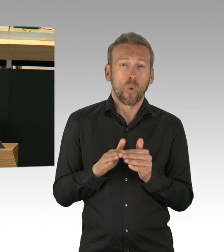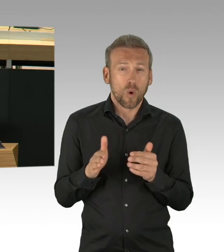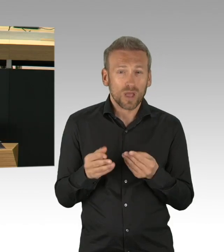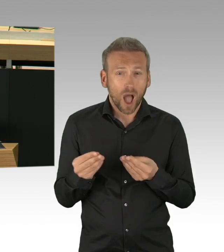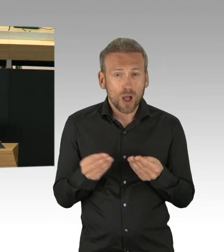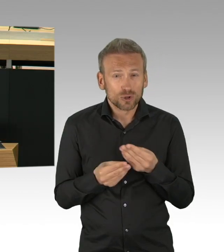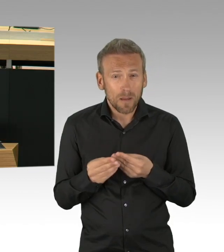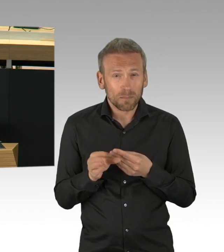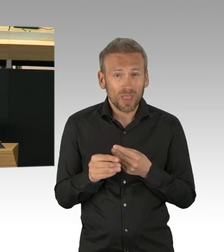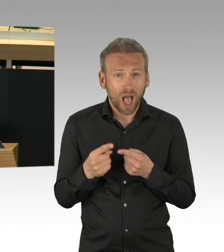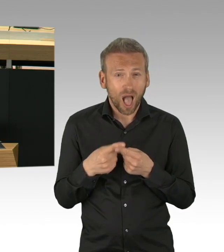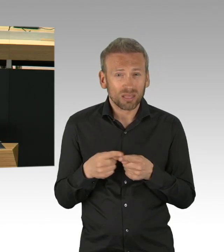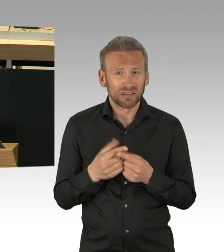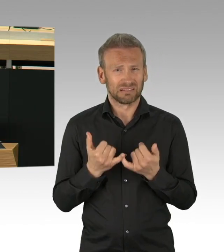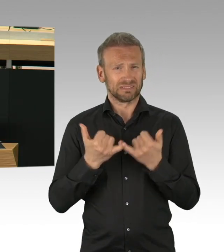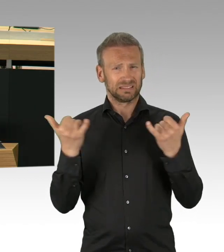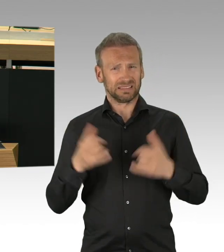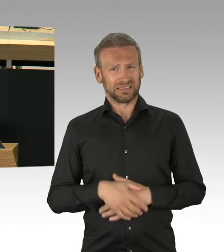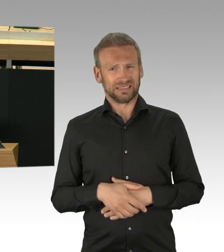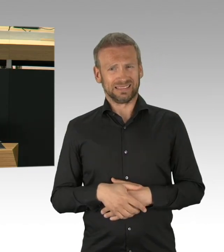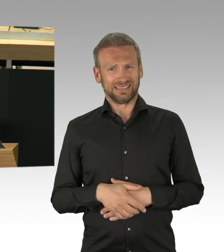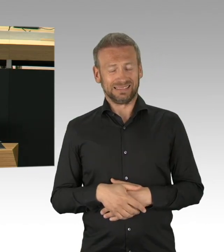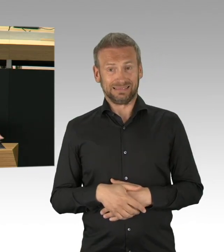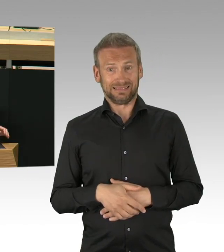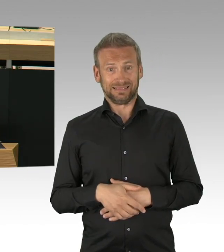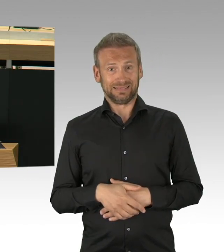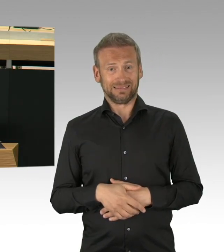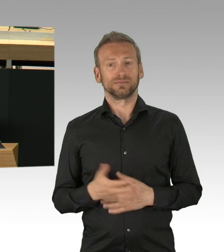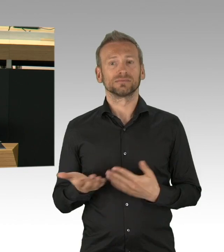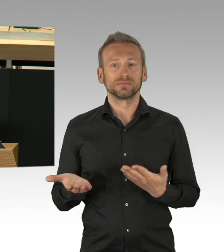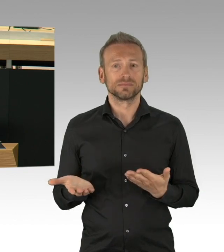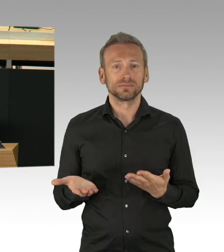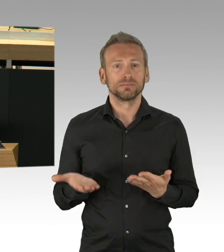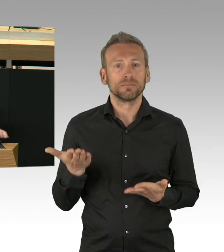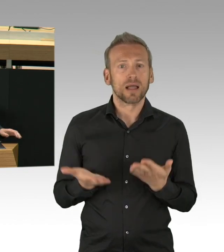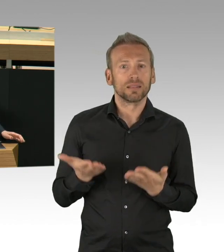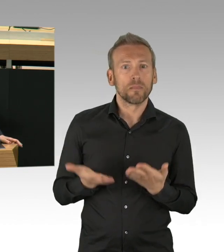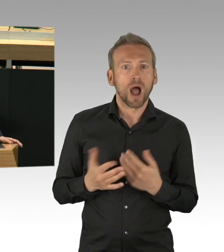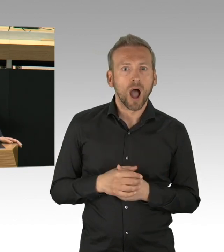Es gibt Szenarien, in denen schnelles Handeln erforderlich ist. Das haben wir getan.